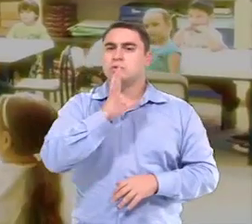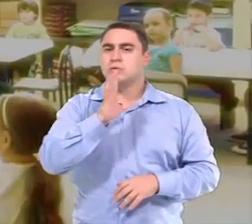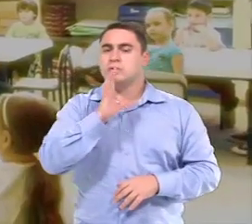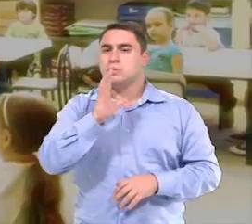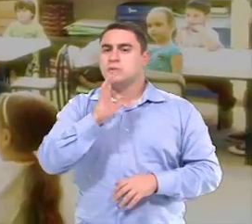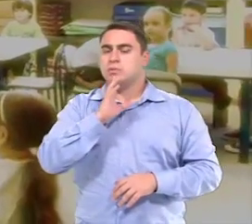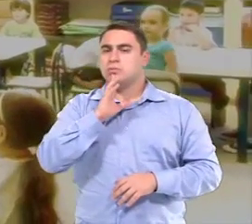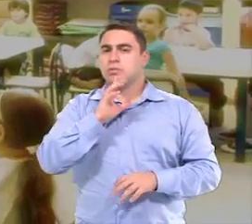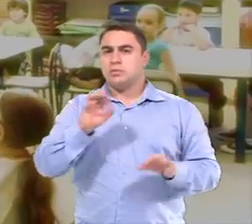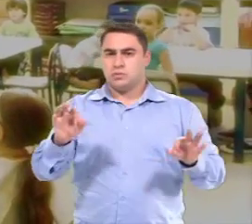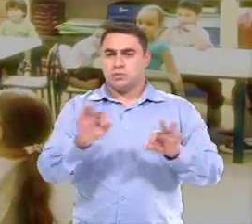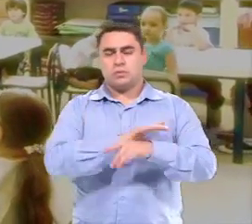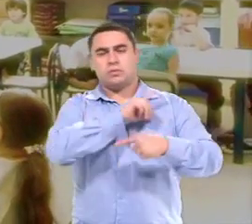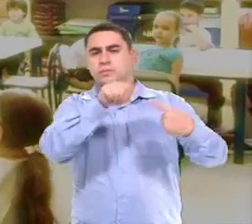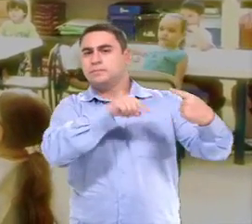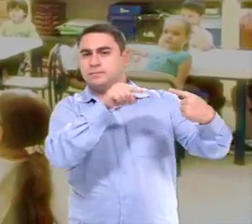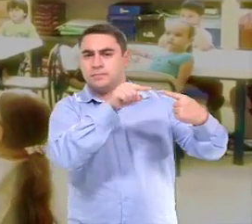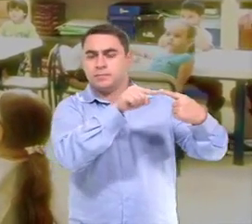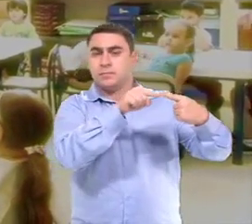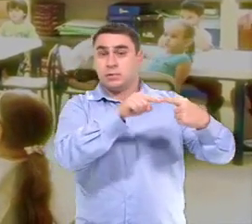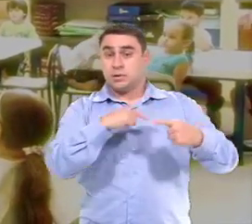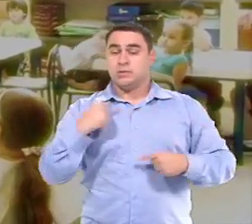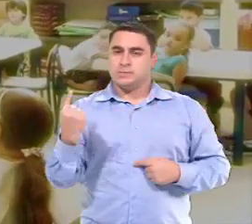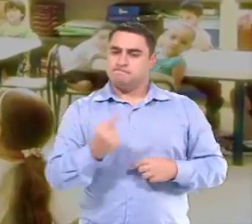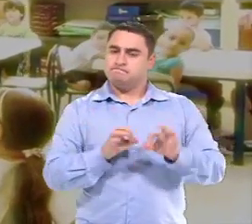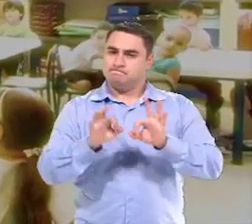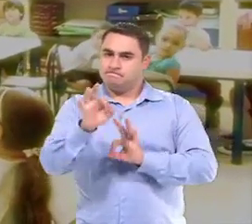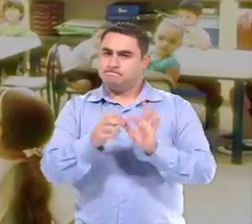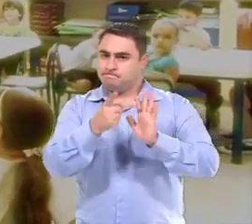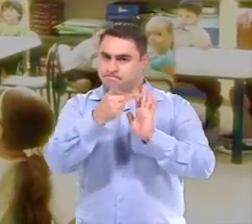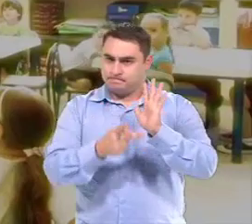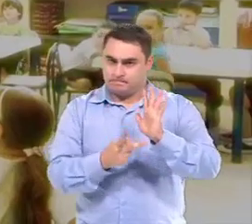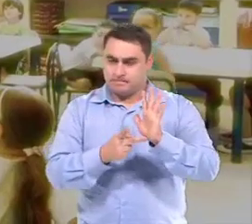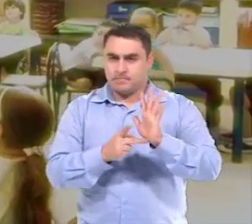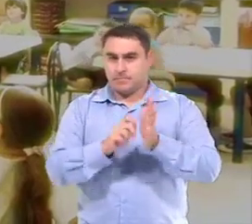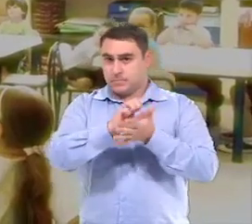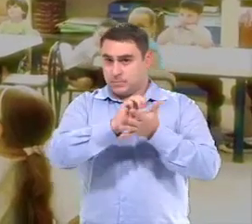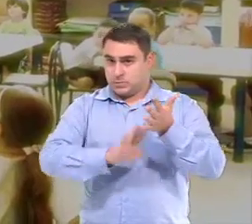São estabelecidos os objetivos, E aí a gente planeja as atividades com desafios.